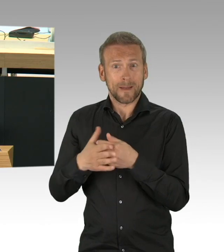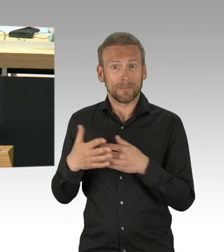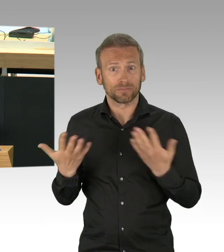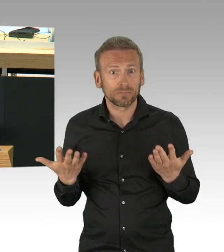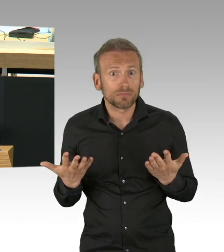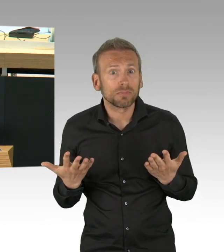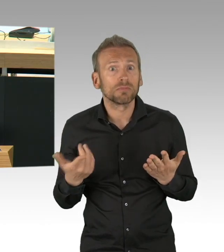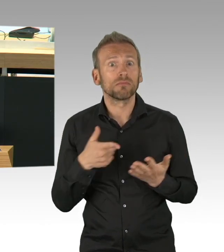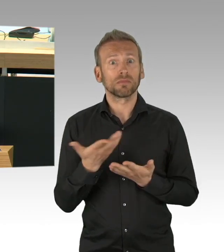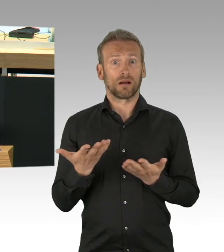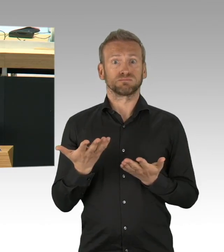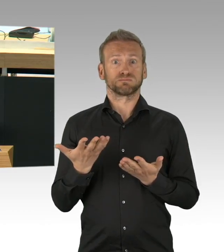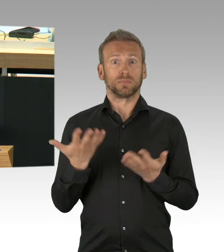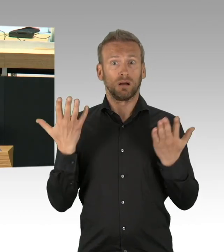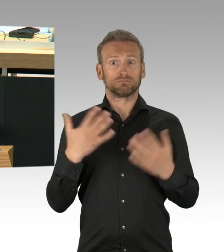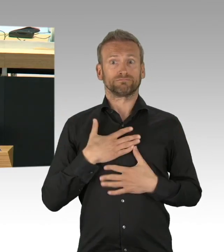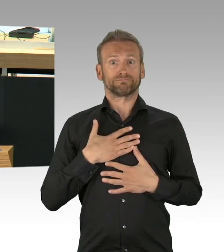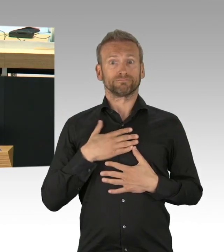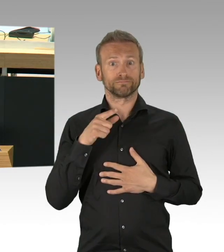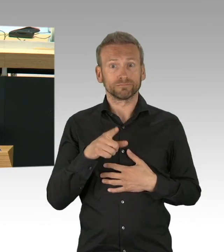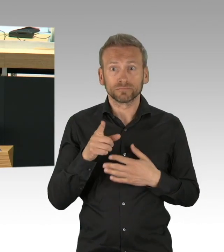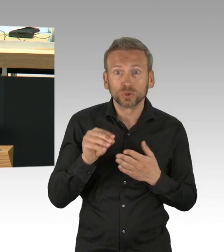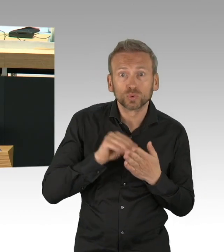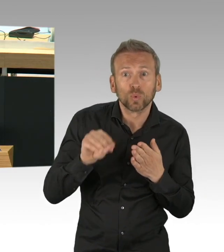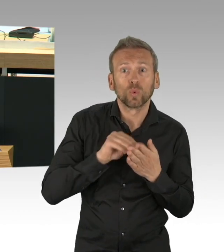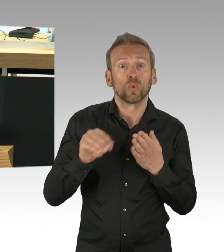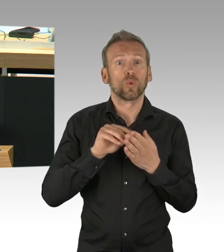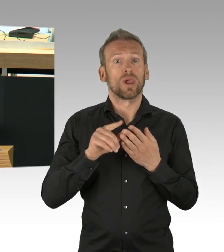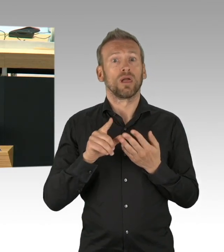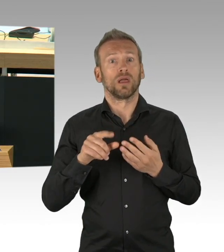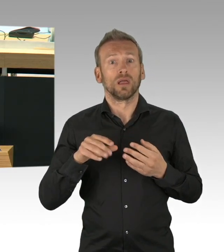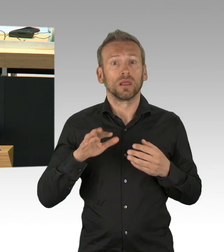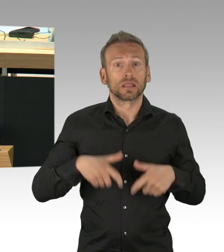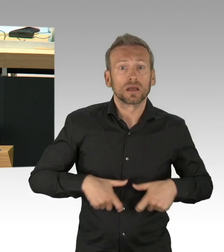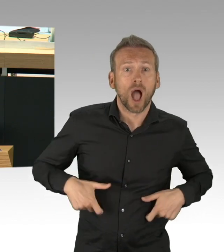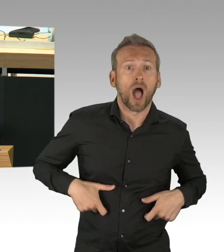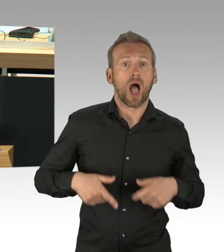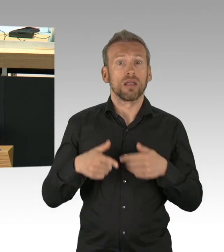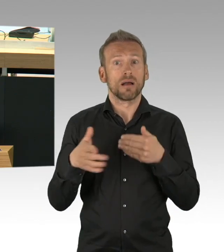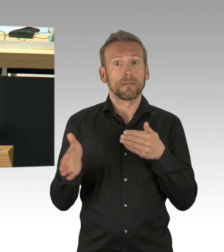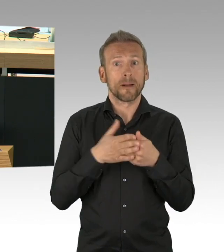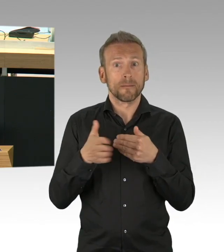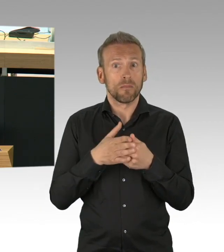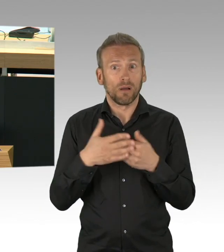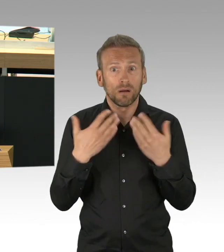so waren sie nach dem damaligen Kenntnisstand und davon bin ich auch heute noch überzeugt, absolut richtig.